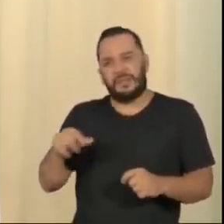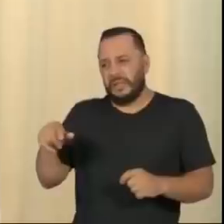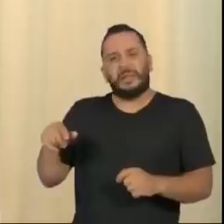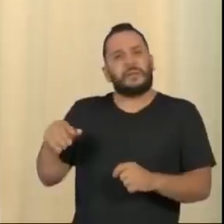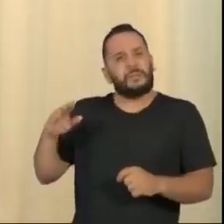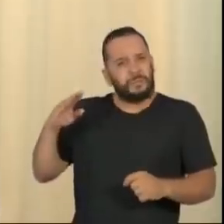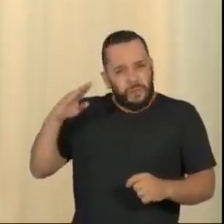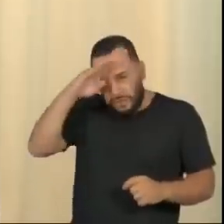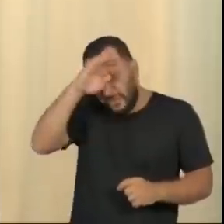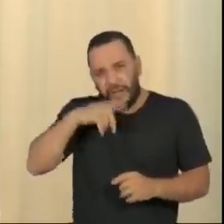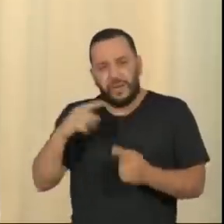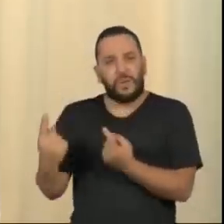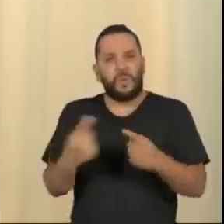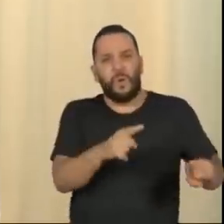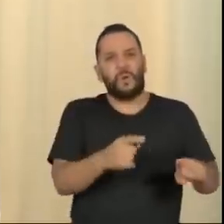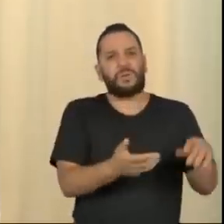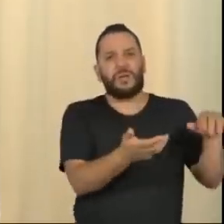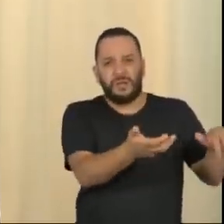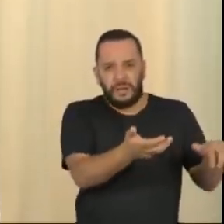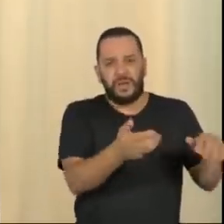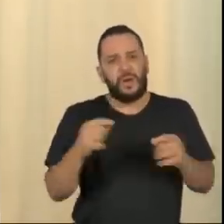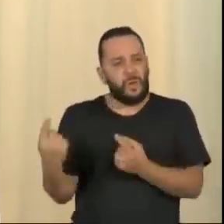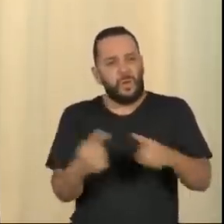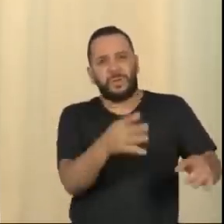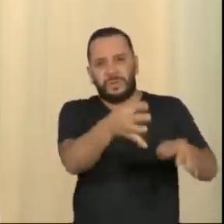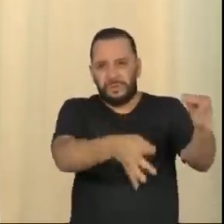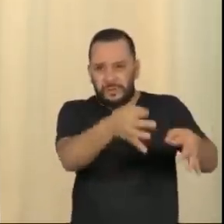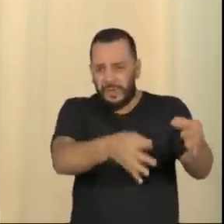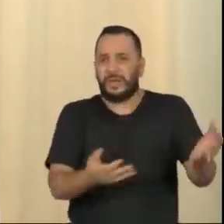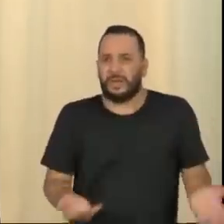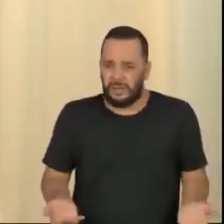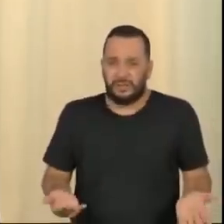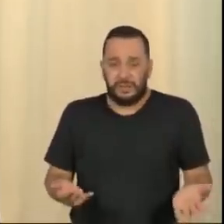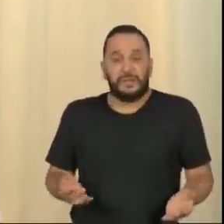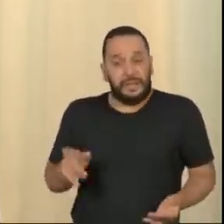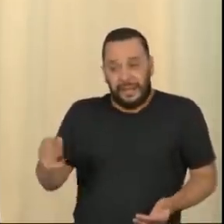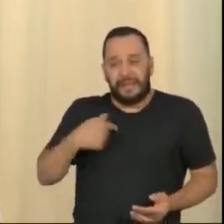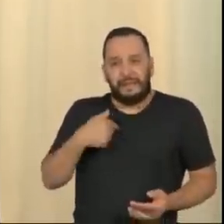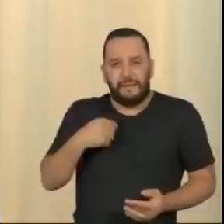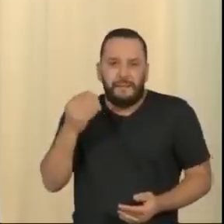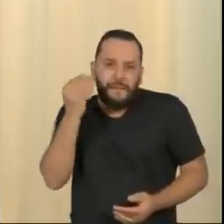Porque, no limite, o que está acontecendo é isso. O Bolsonaro está testando, ele não tem condição de entregar.